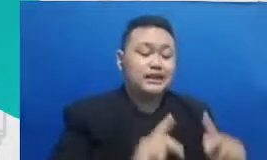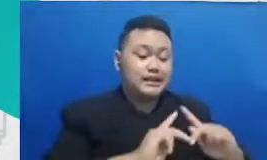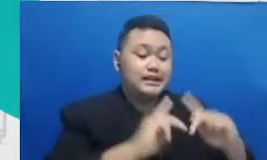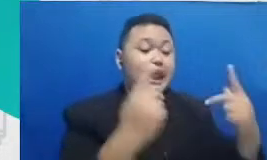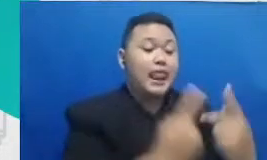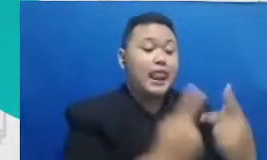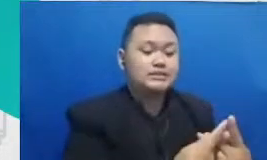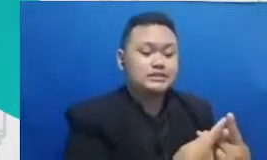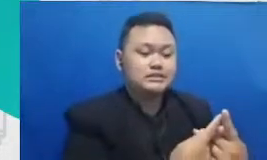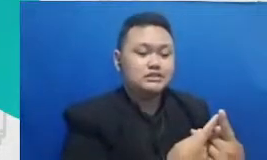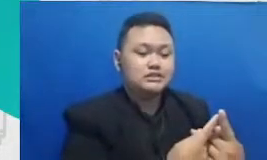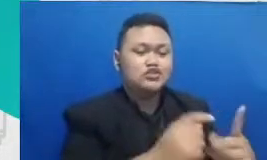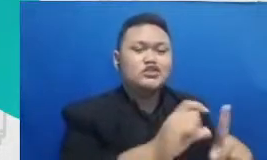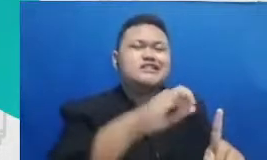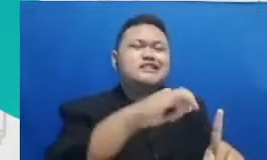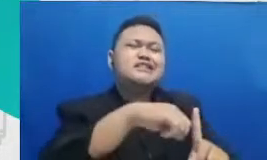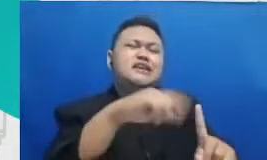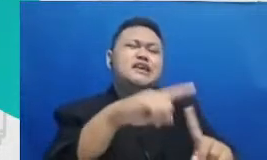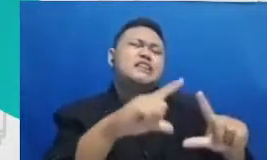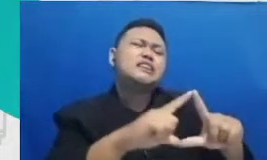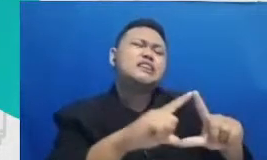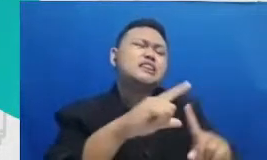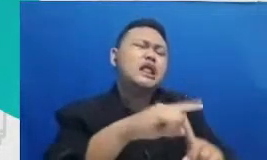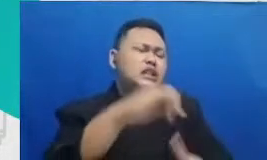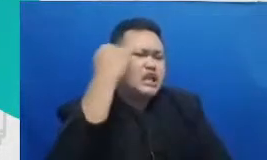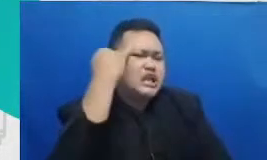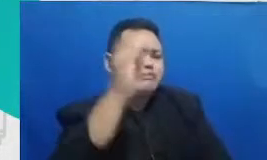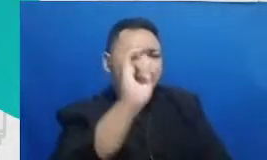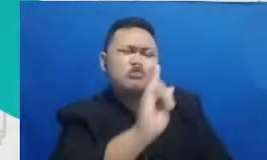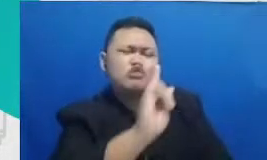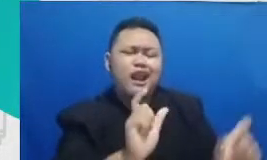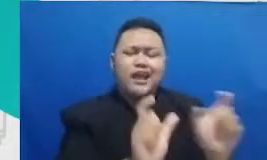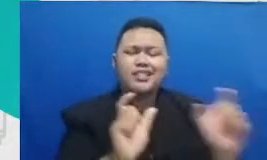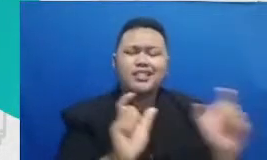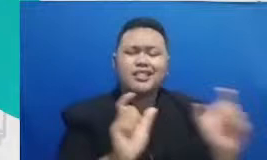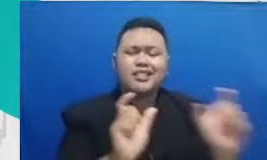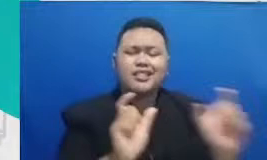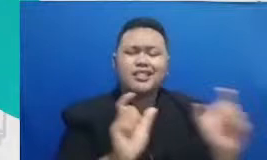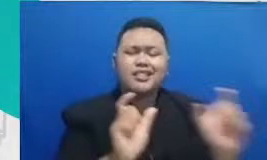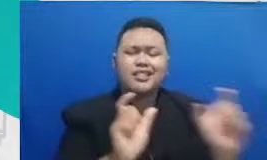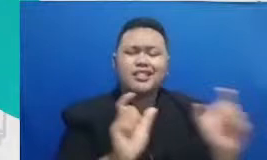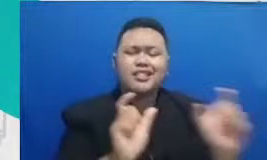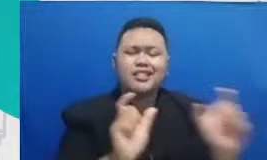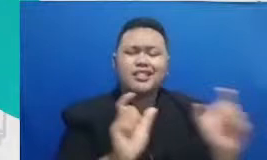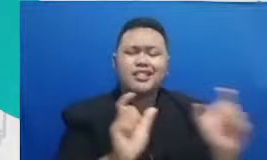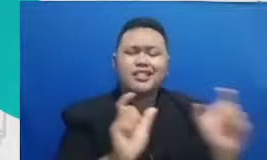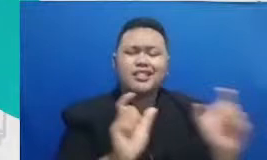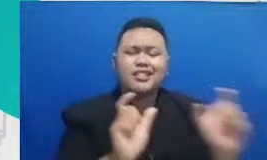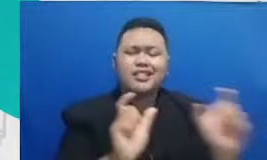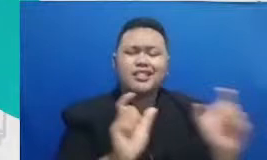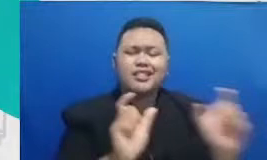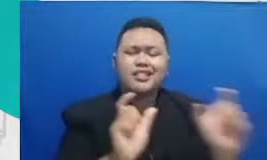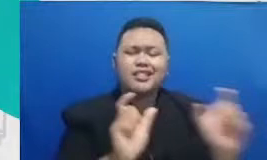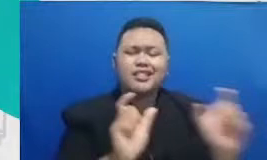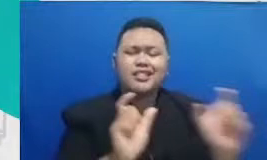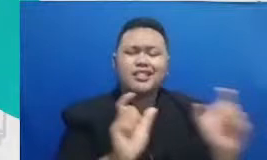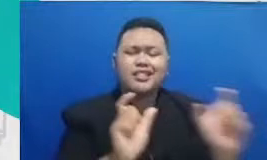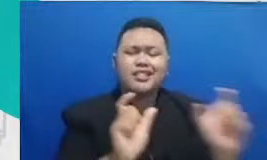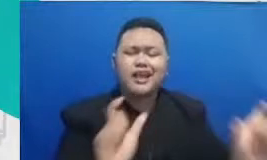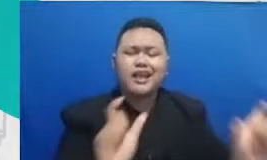diktat penuh angka pengetahuan bukan ayat-ayat penuh dogma ilmu Jangan hanya objek hafalan ilmu